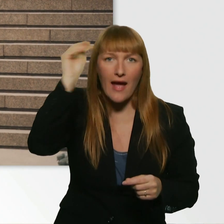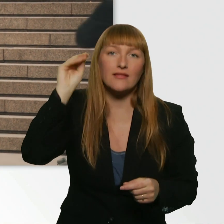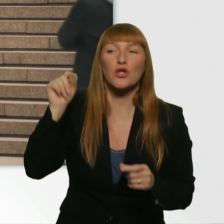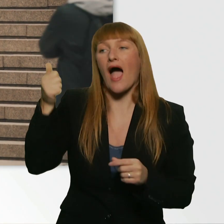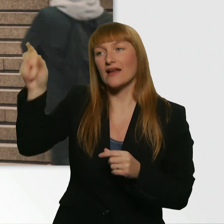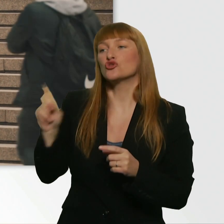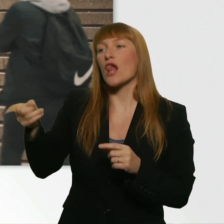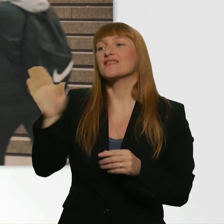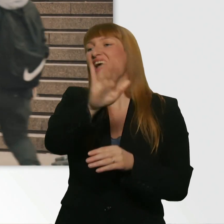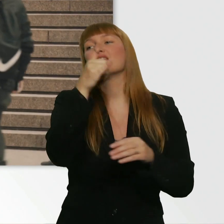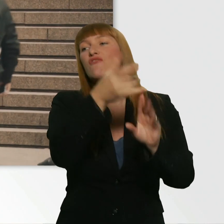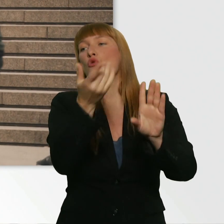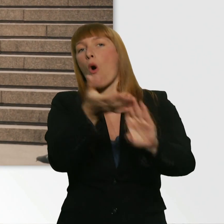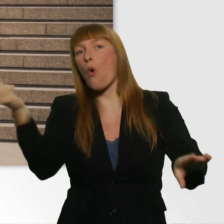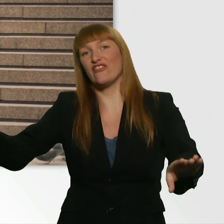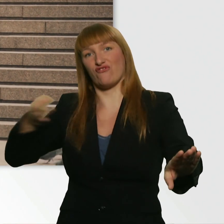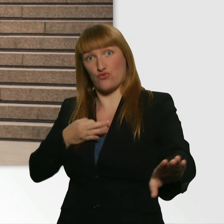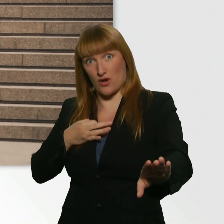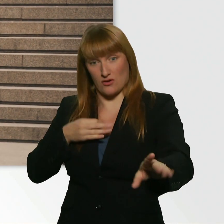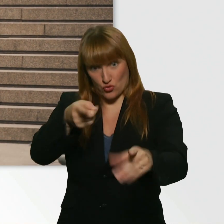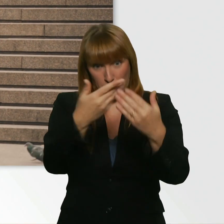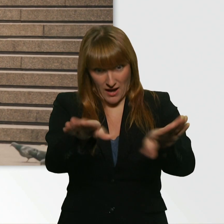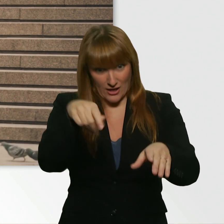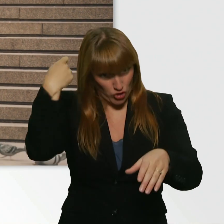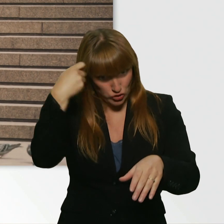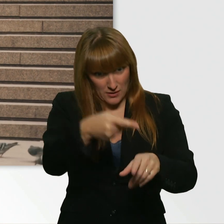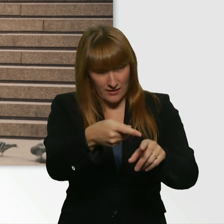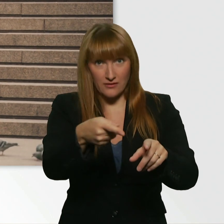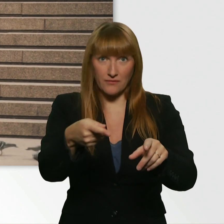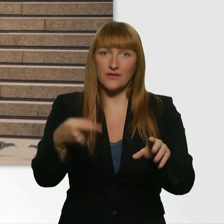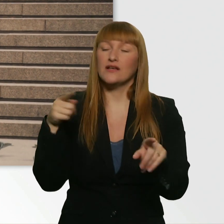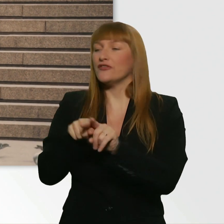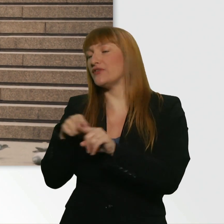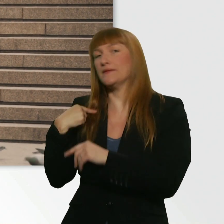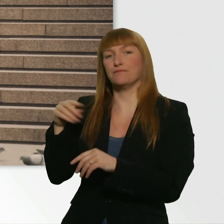Die Frage ist, ob der für mich deine Nummer klärt. D.h. ich würd dem sagen, da drüben sitzt ein hübsches Mädchen...